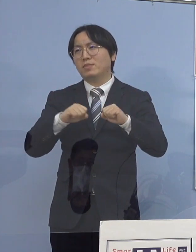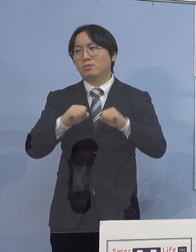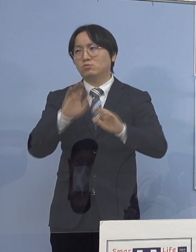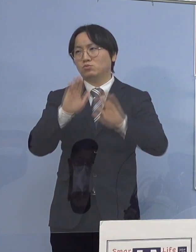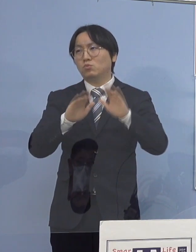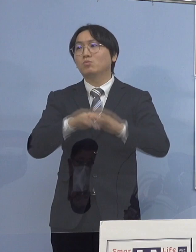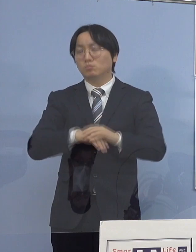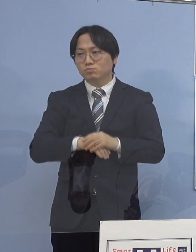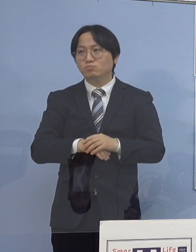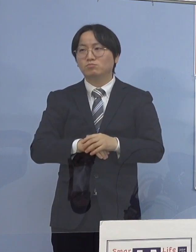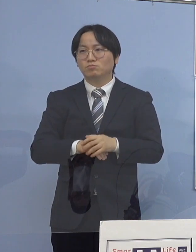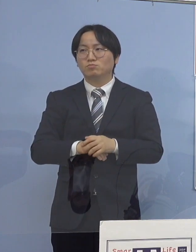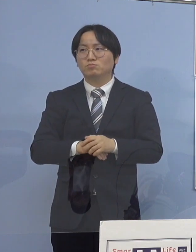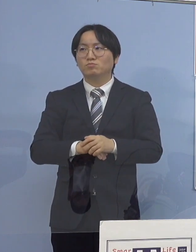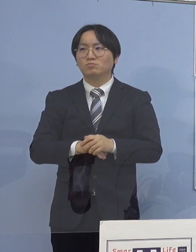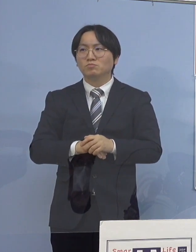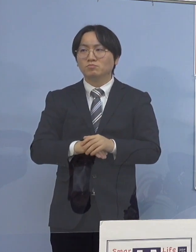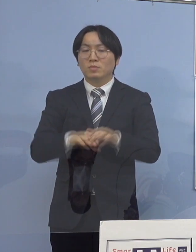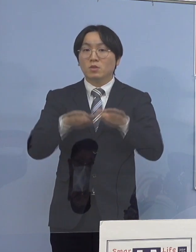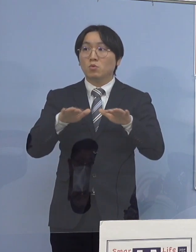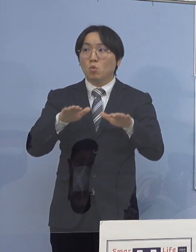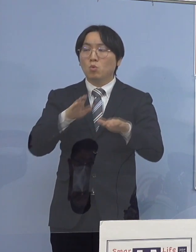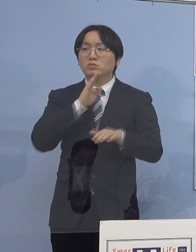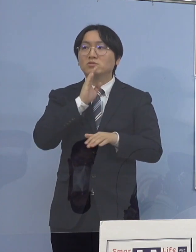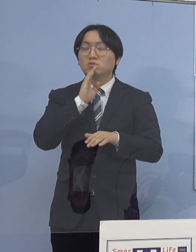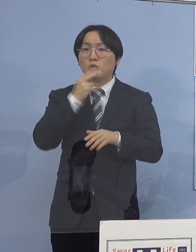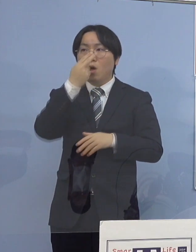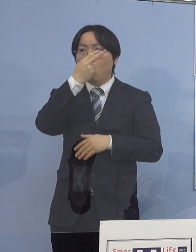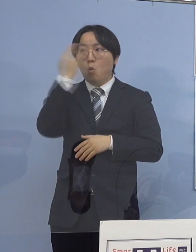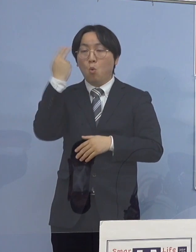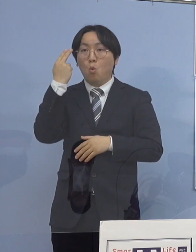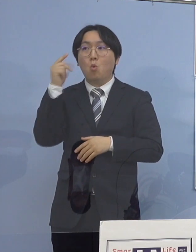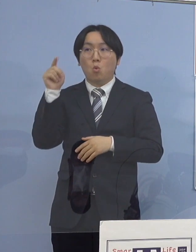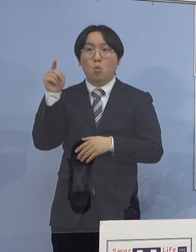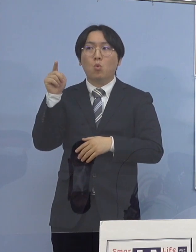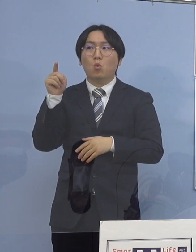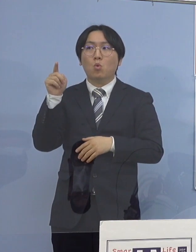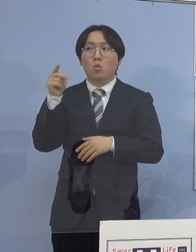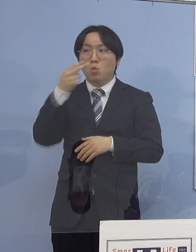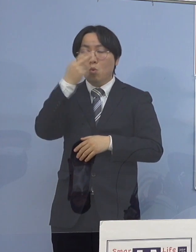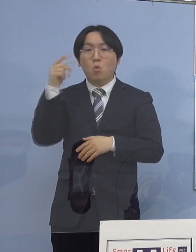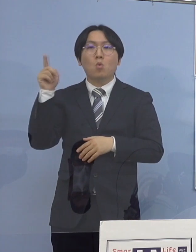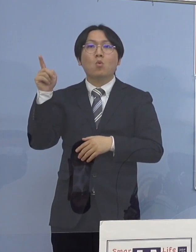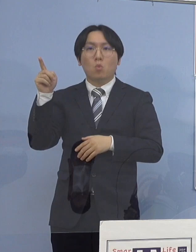今日実は、高校では 1人も高校生が出ていないんですね